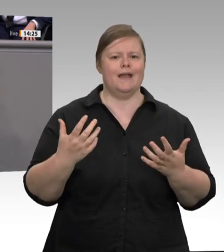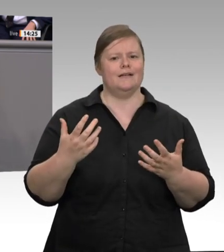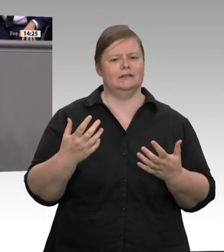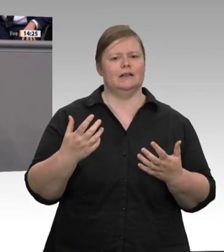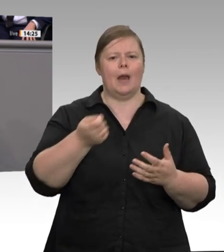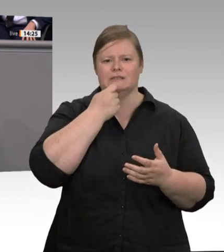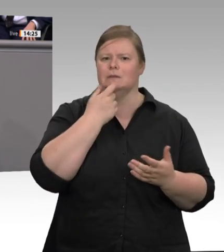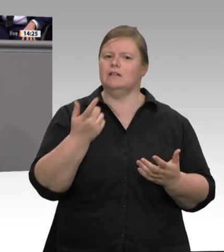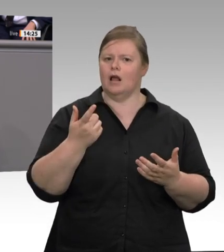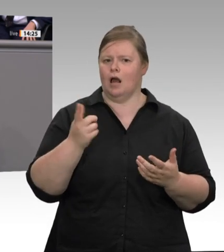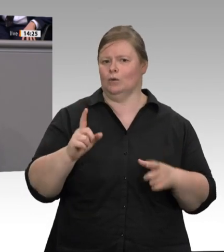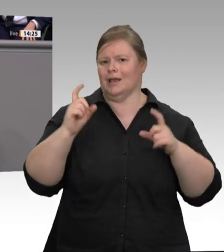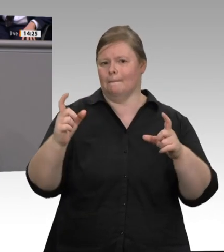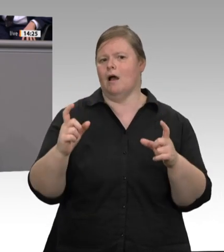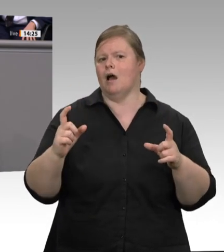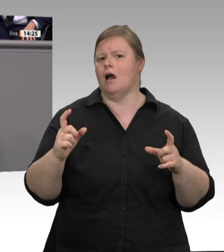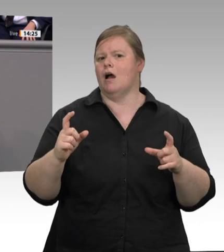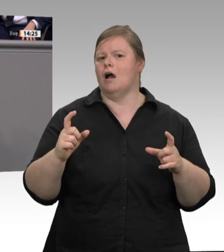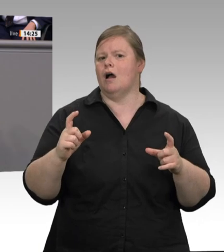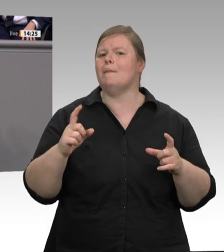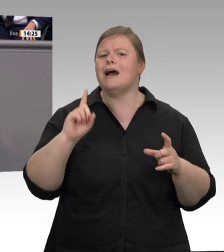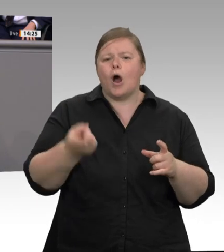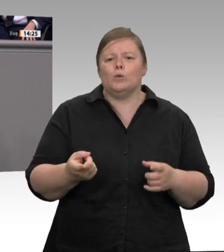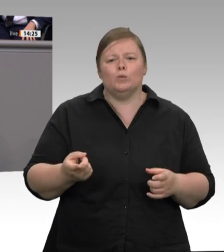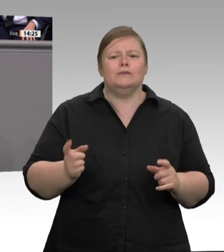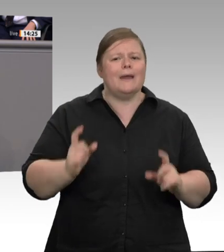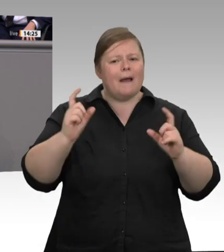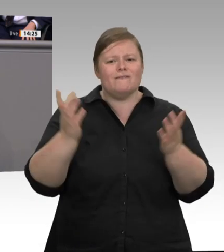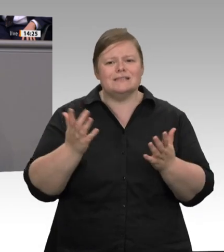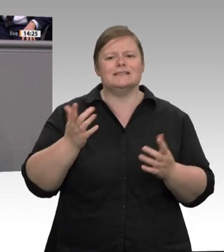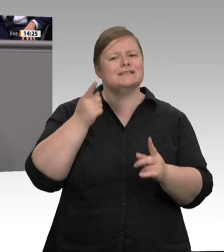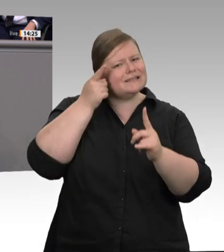Arbeitsschutz für alle Beschäftigten im Betrieb. Zweitens: Ausweitung der Arbeitsstättenverordnung